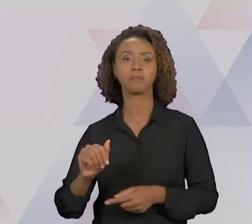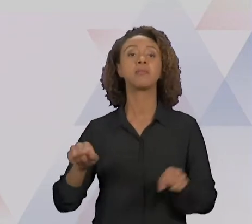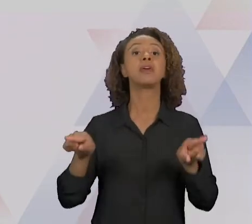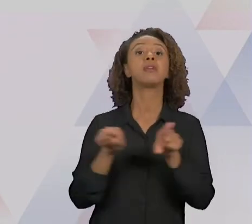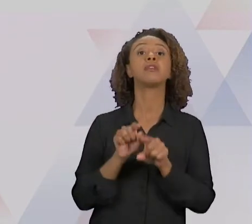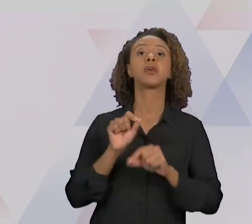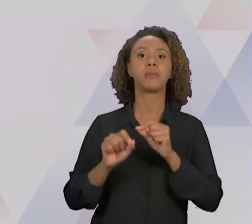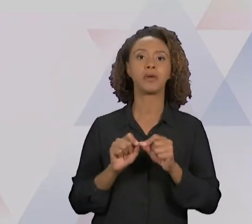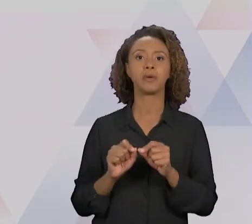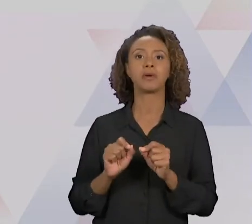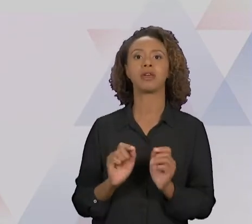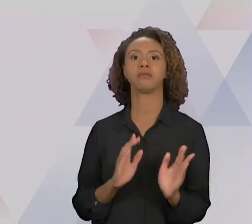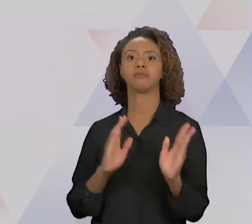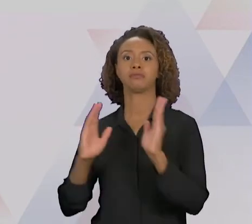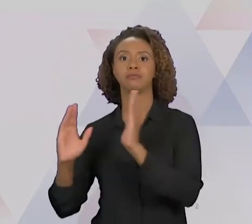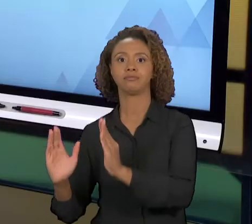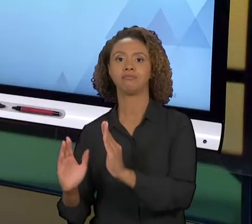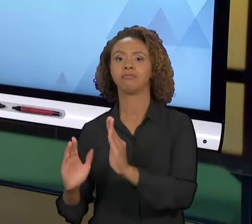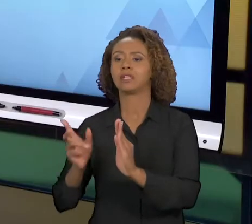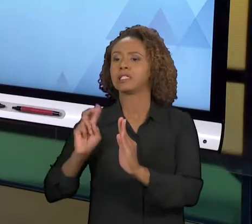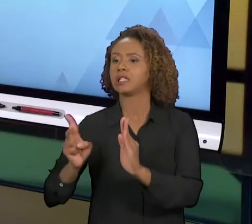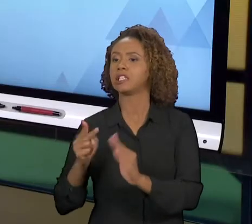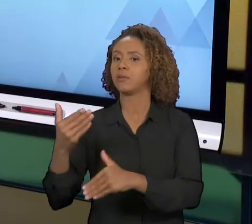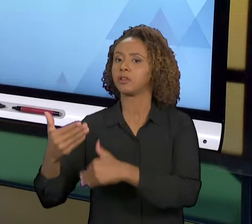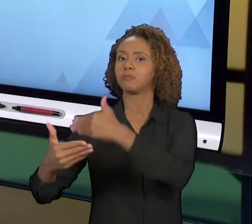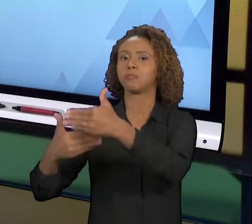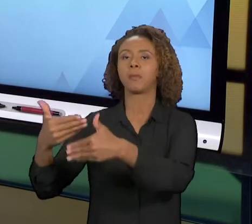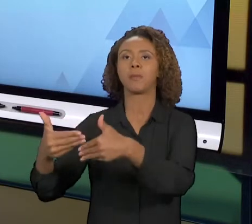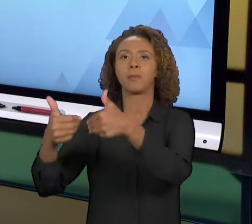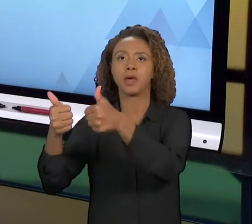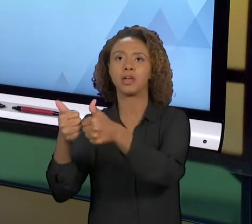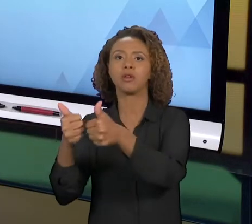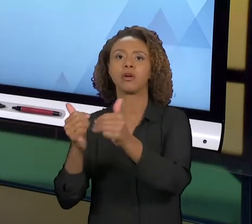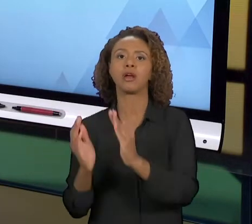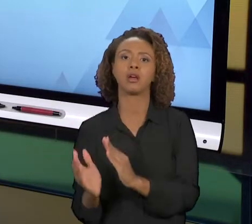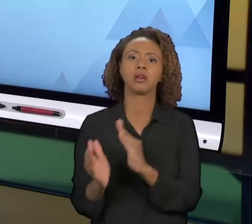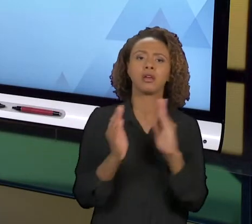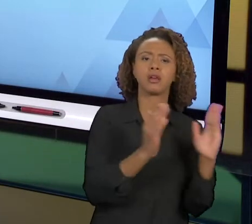REENGENHARIA. A MELHORIA NAS EMPRESAS, NAS